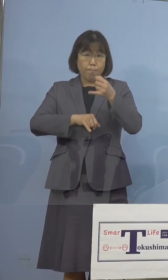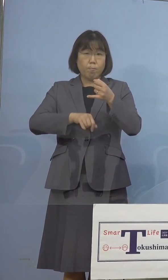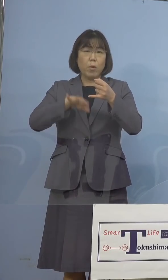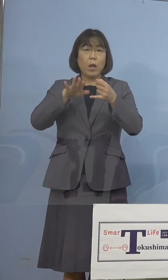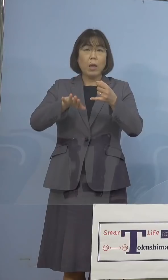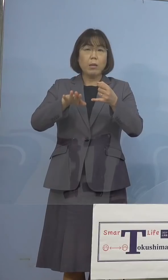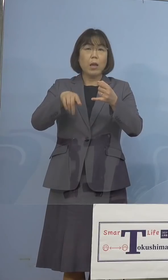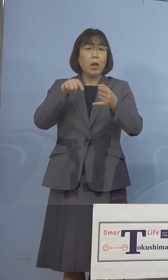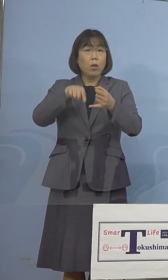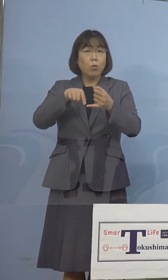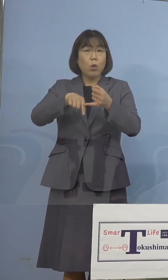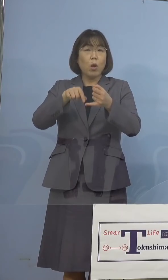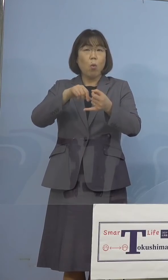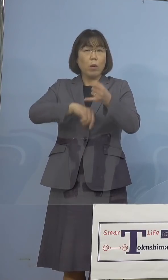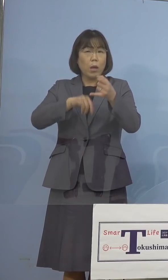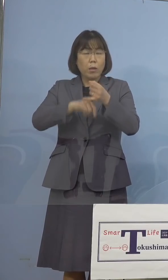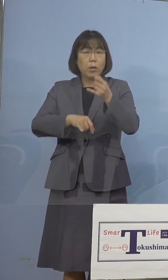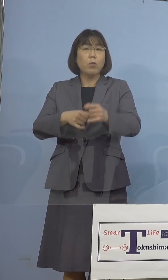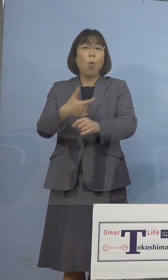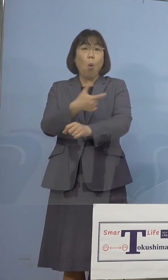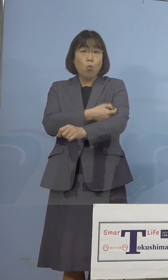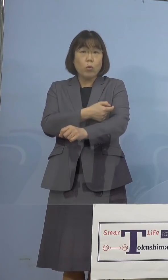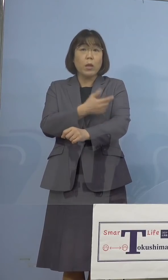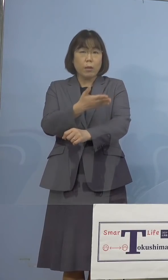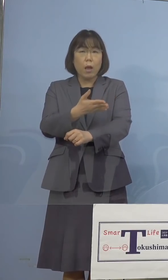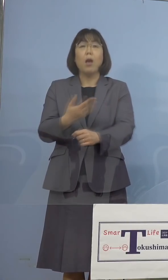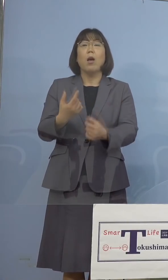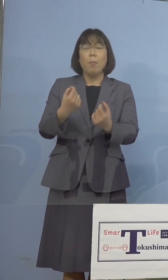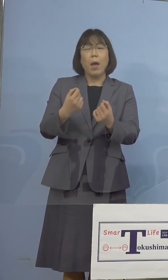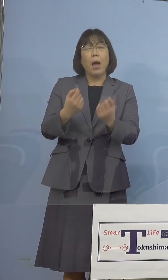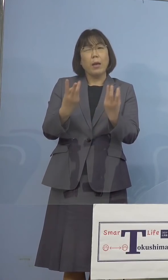（知事） そうですね、数は少ないと思いますけれどね